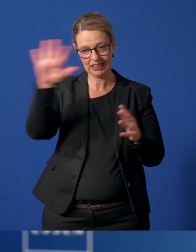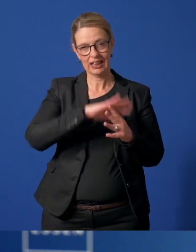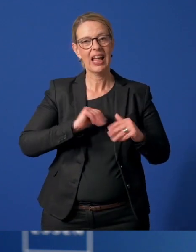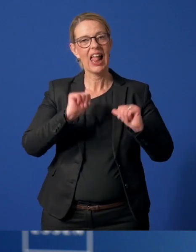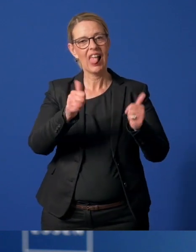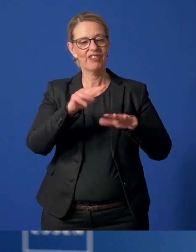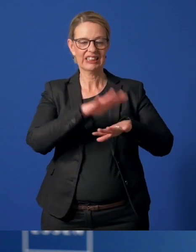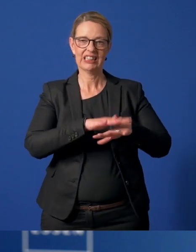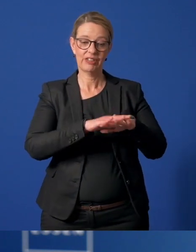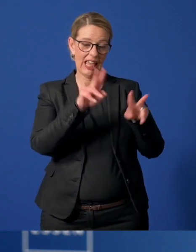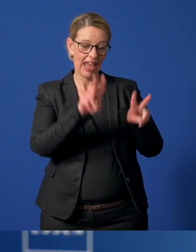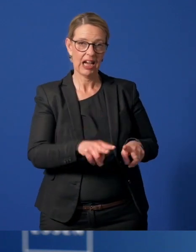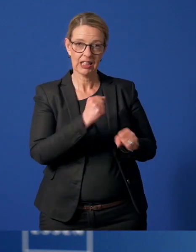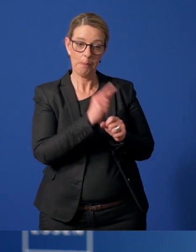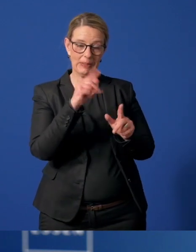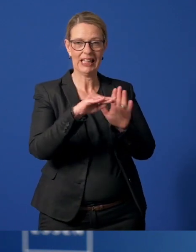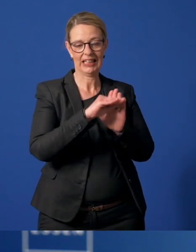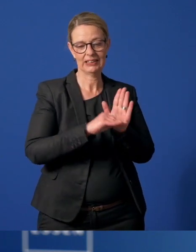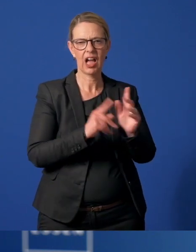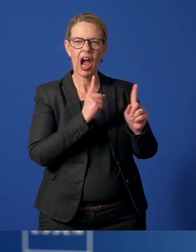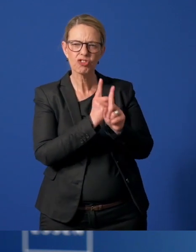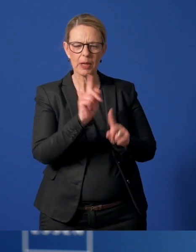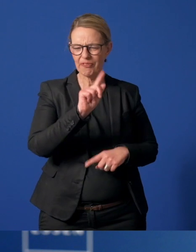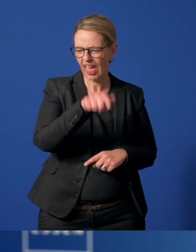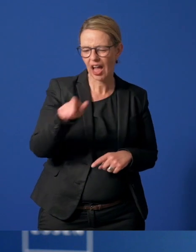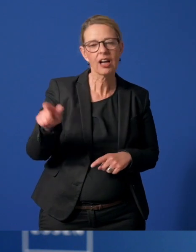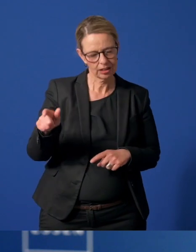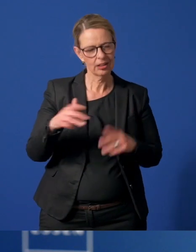mit registrierten Ehrenamtlichen und Ansprechpartnern in den Stadtteilen aufgebaut.